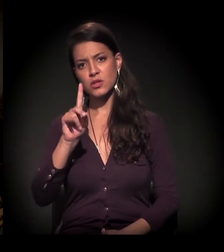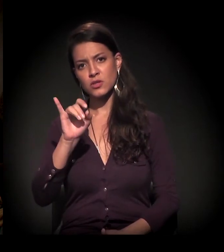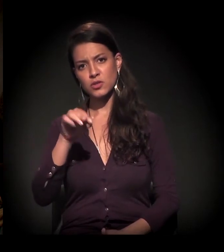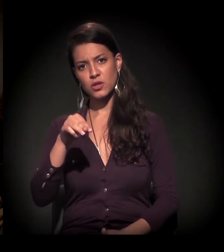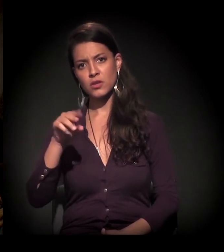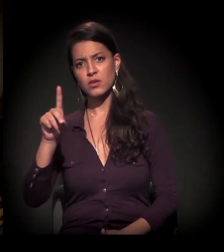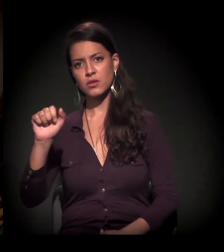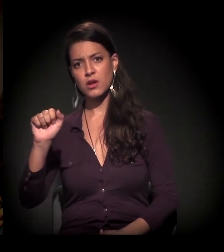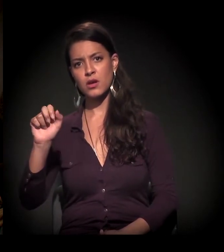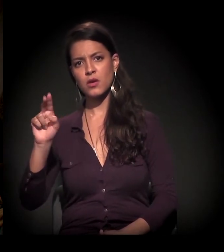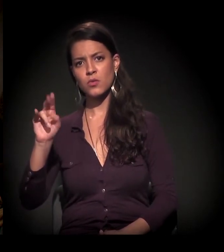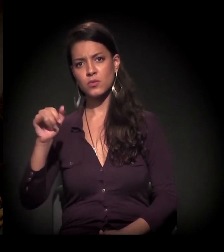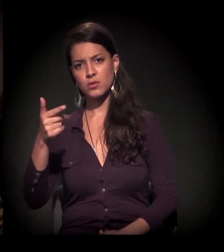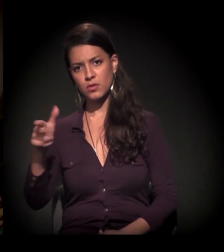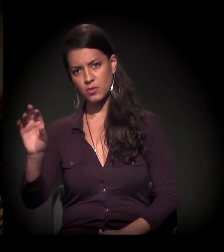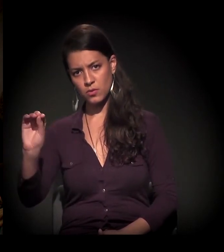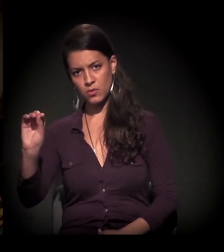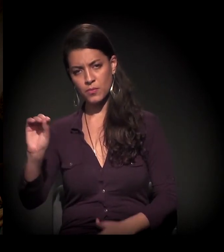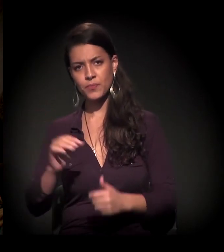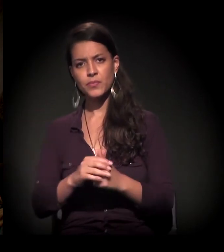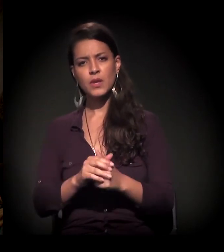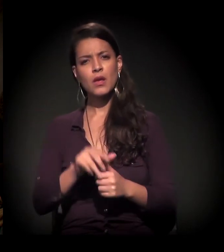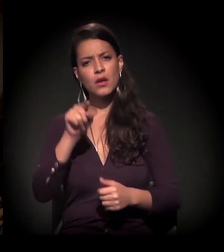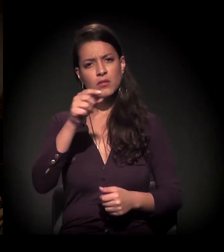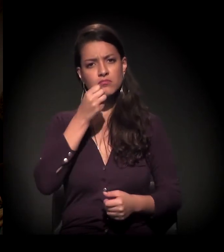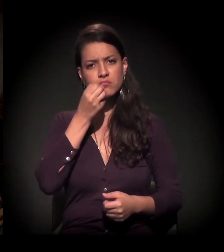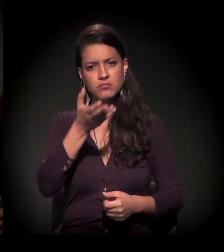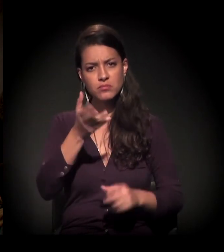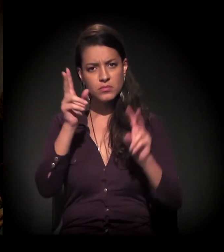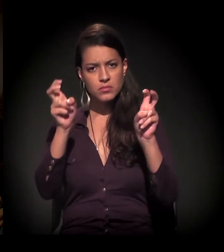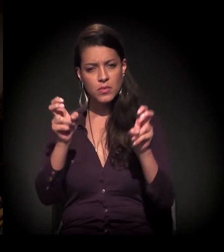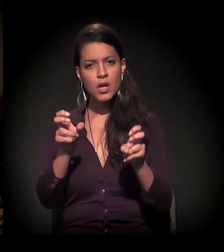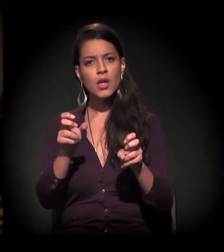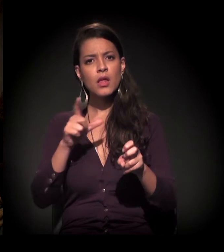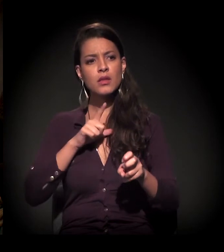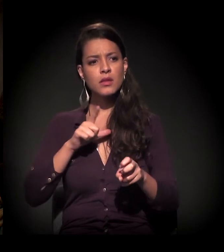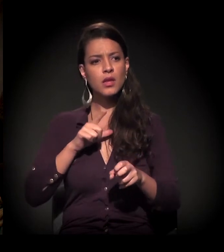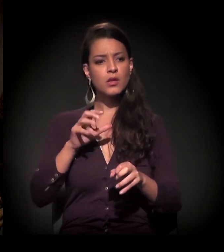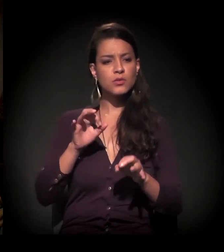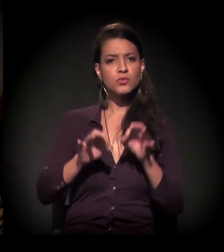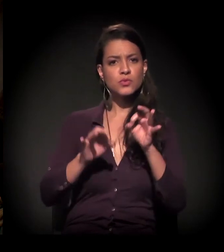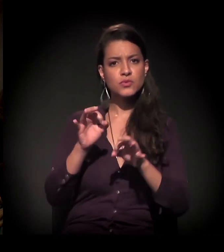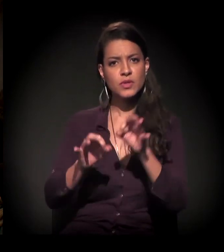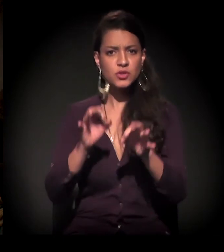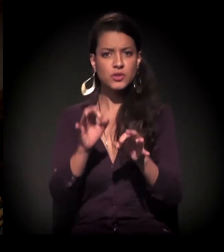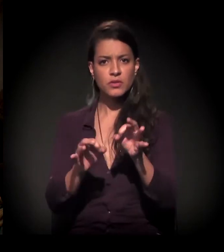e essa fala que você deu da justificativa do Rodoanel